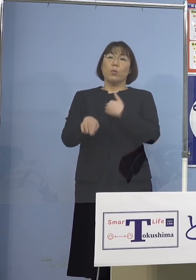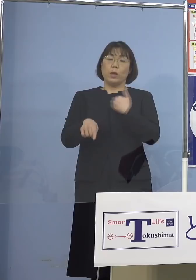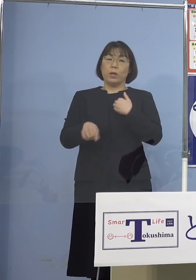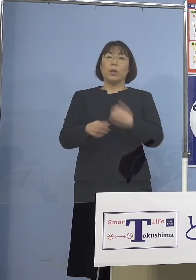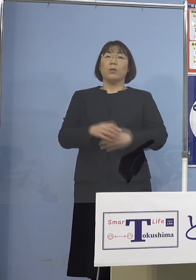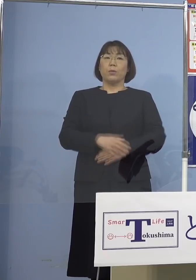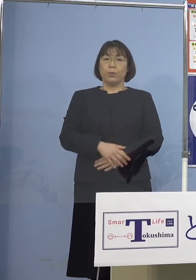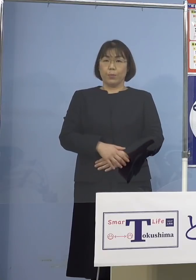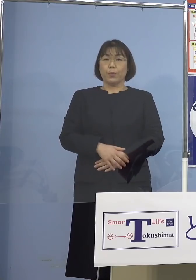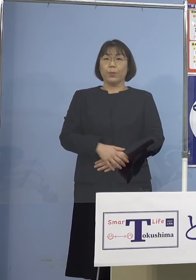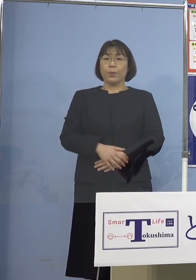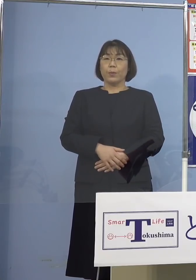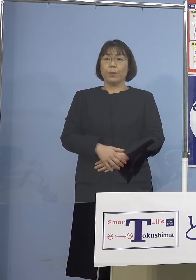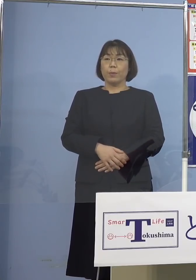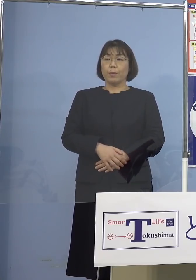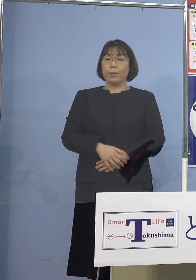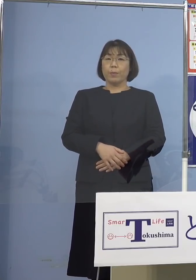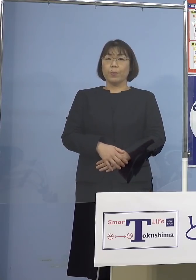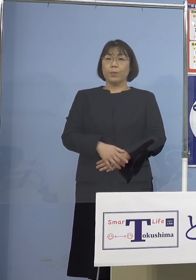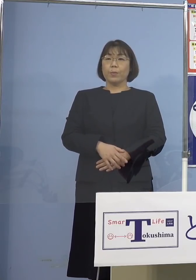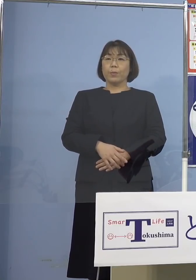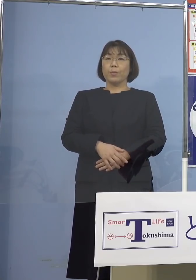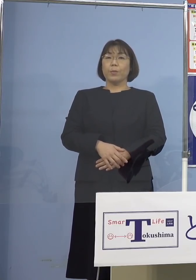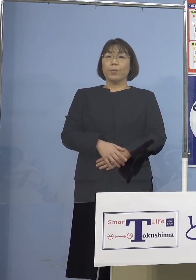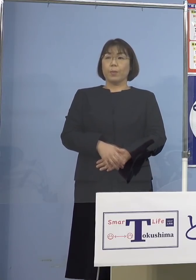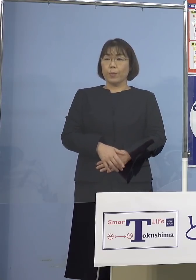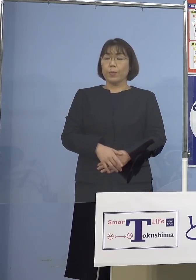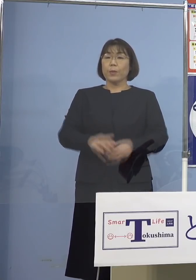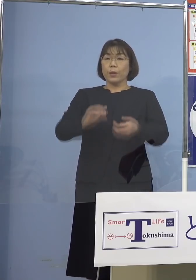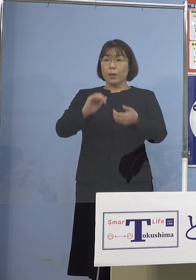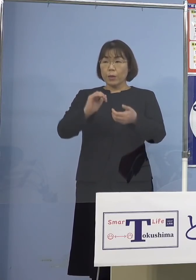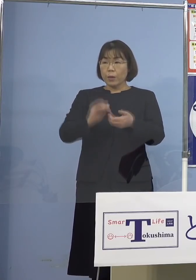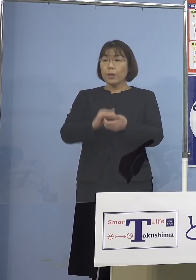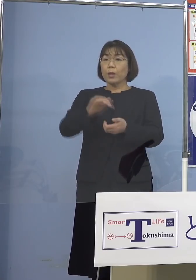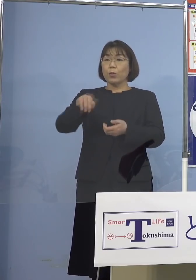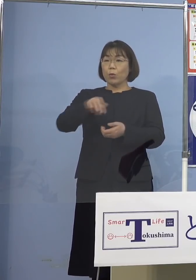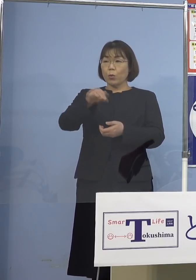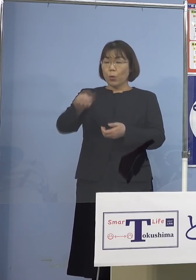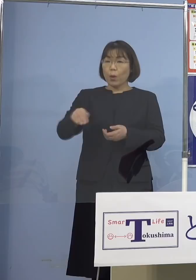よく言われるところですので 是非そうした点についてもっともっと